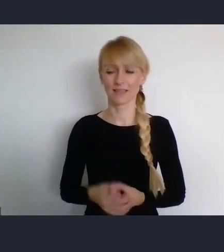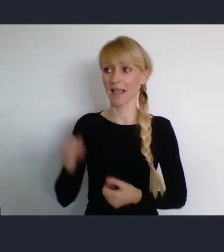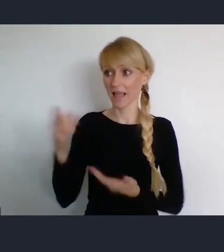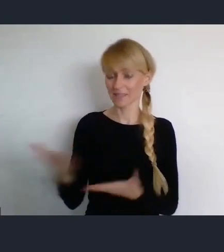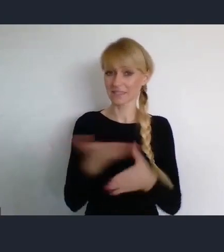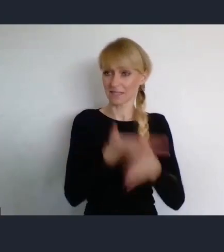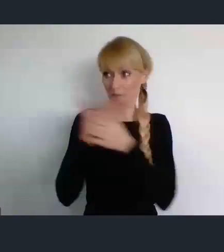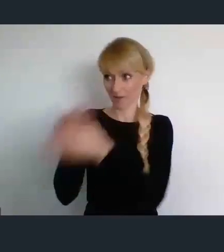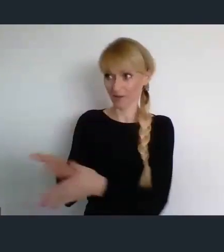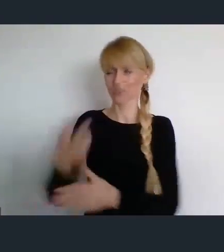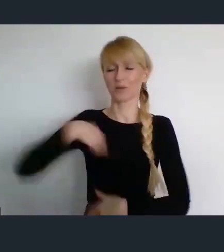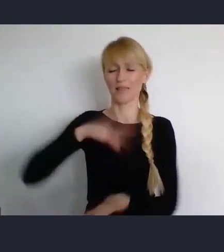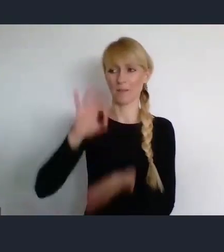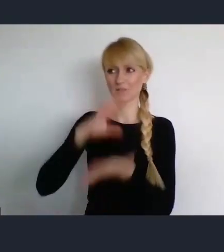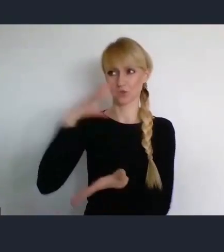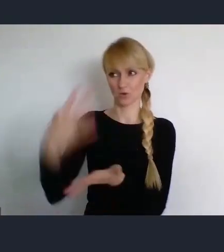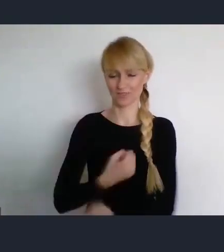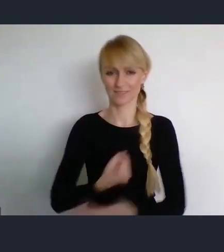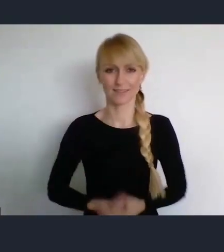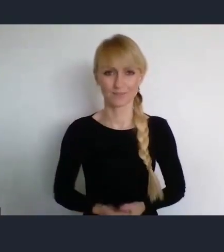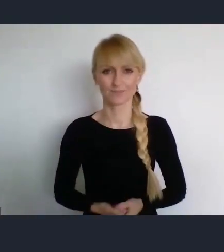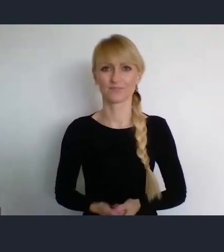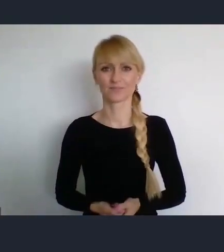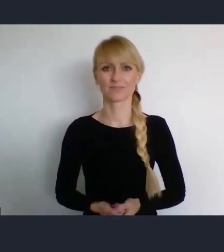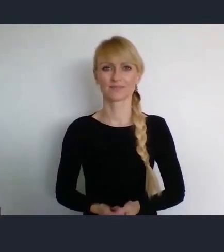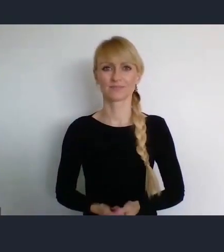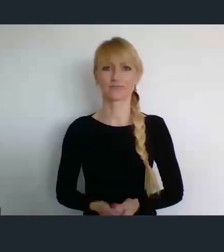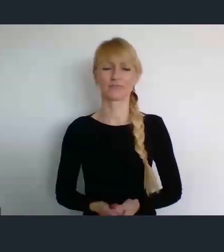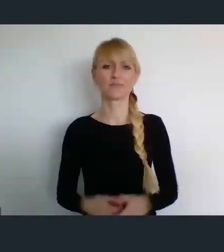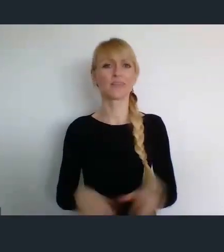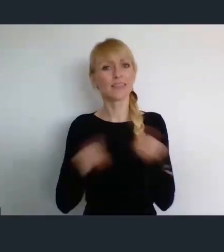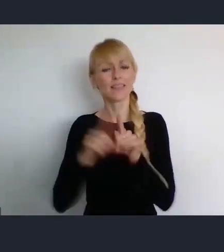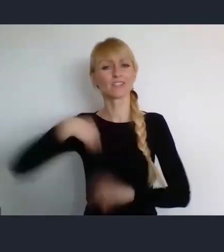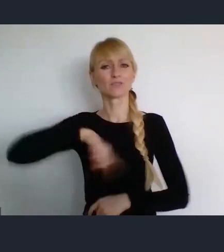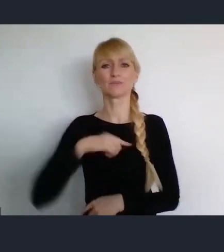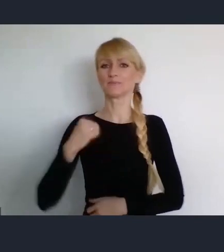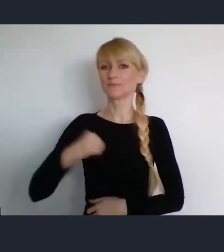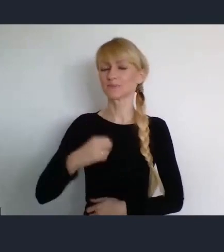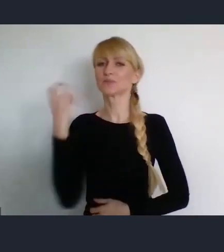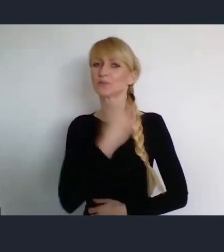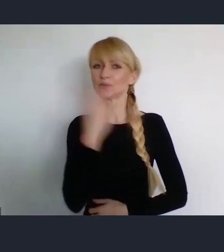Liczymy także na to, co się w Katowicach będzie w tym czasie działo poza samym WUFem.